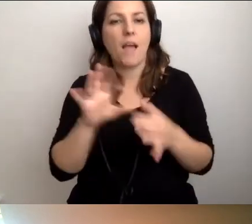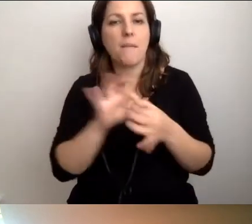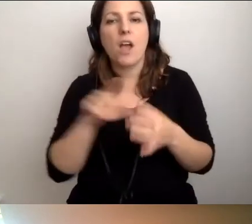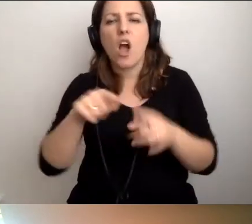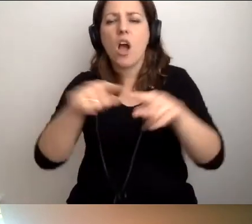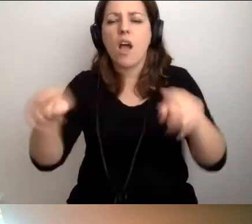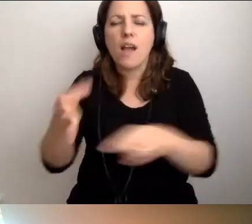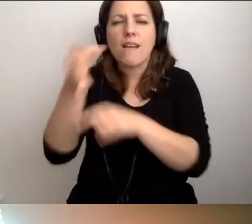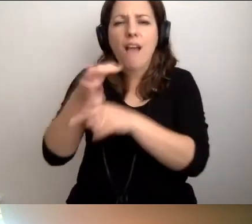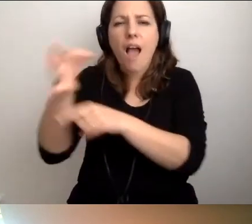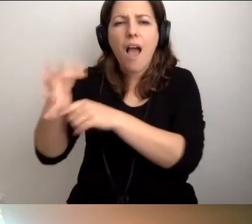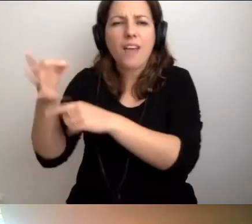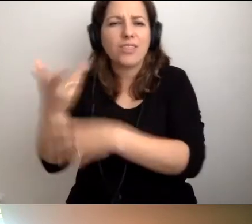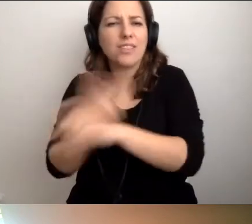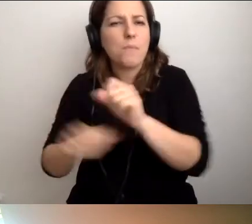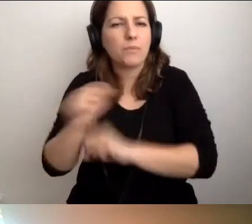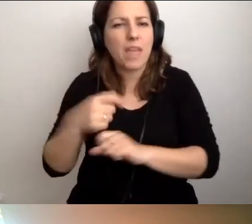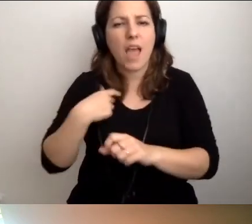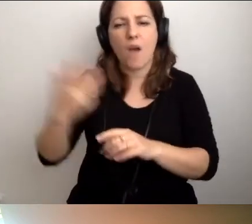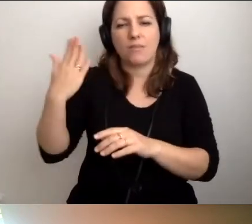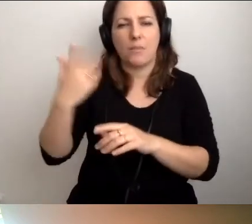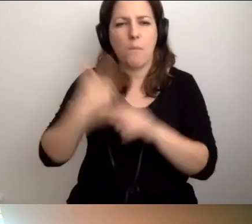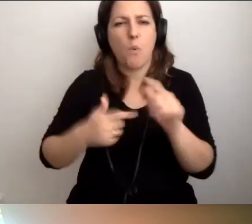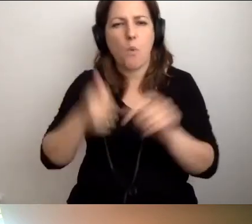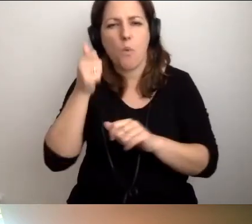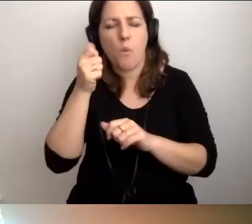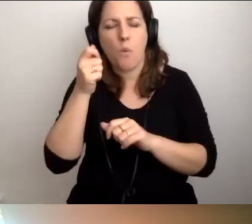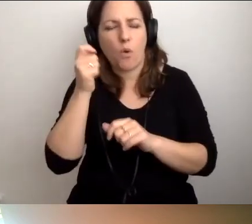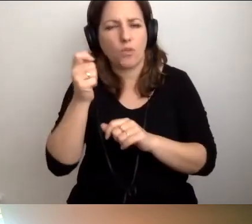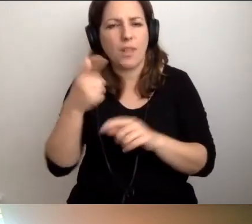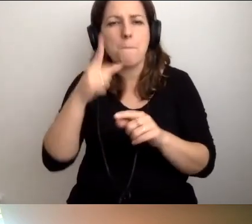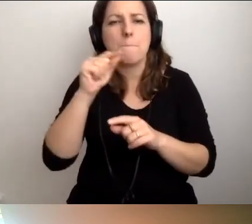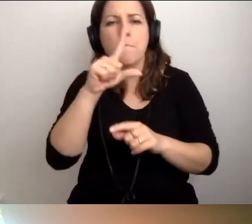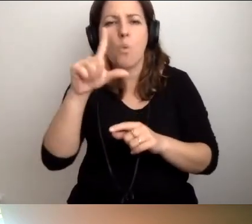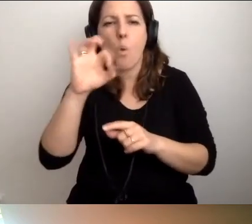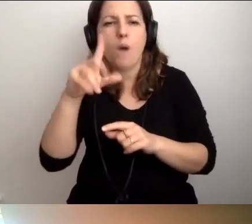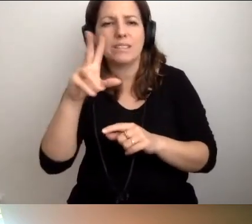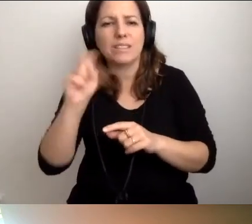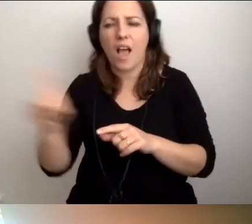Ostatnio pół godziny czekałam na gagatka na Puławskiej, który zajął kopertę.